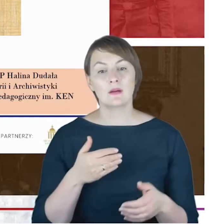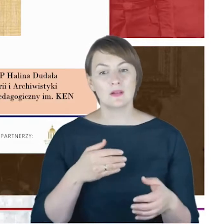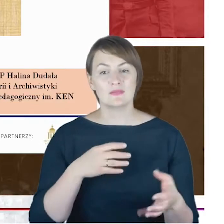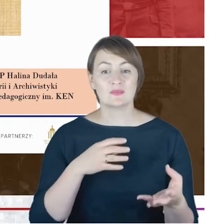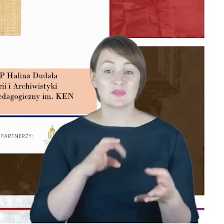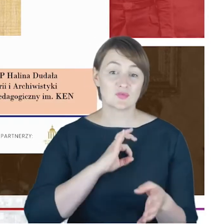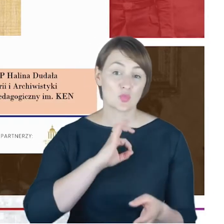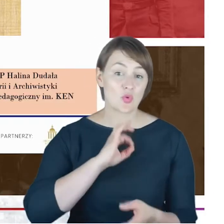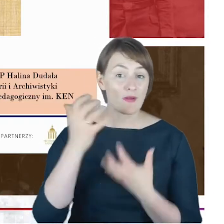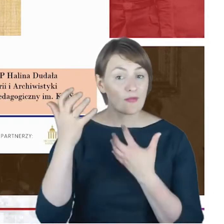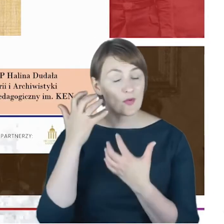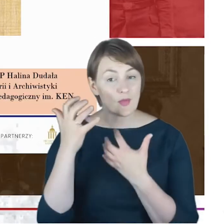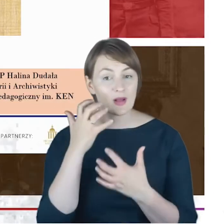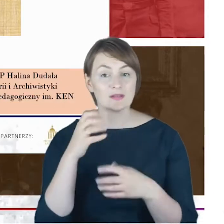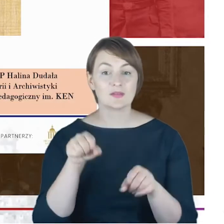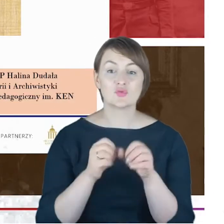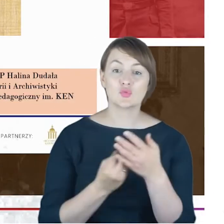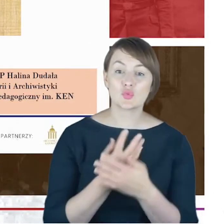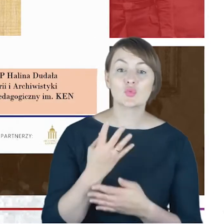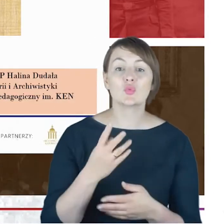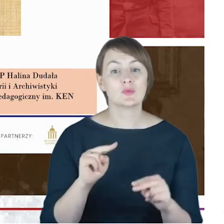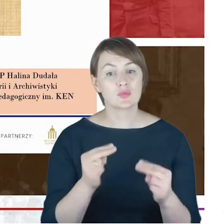które udało się odnaleźć, się powiększył, tak,